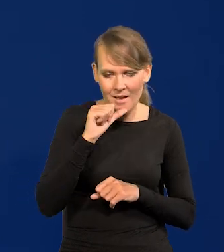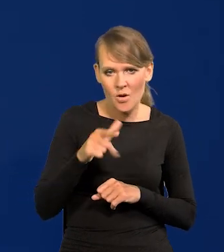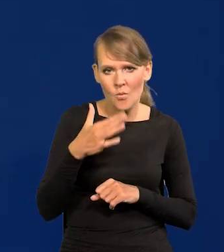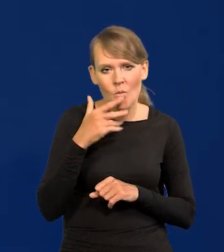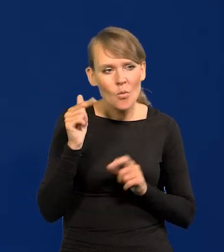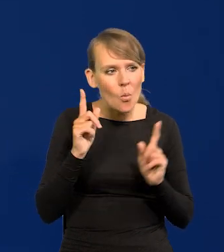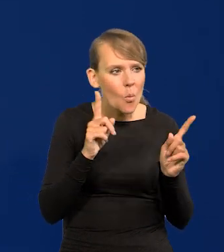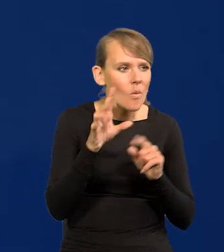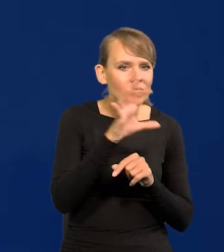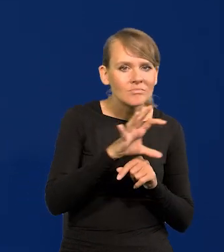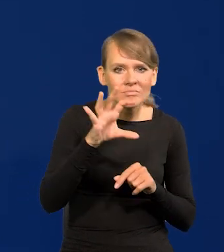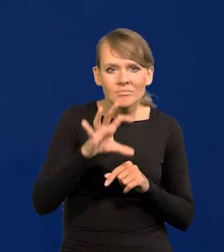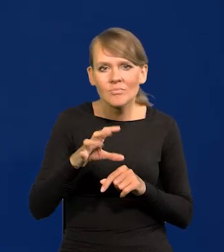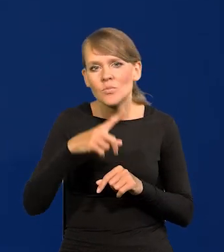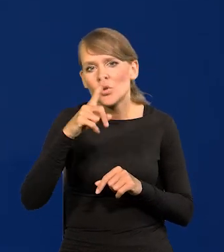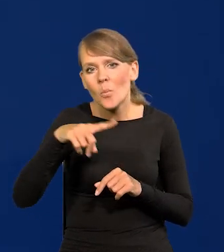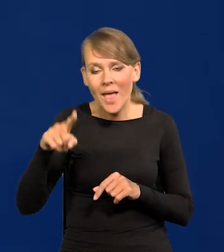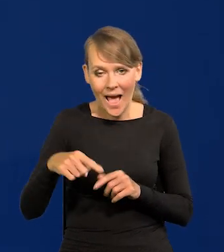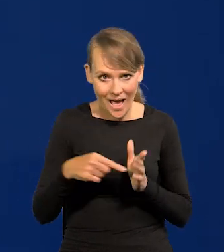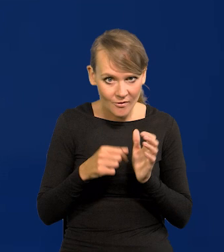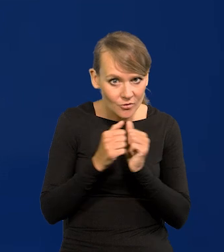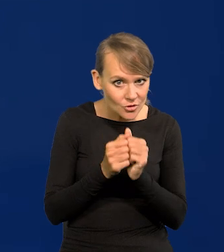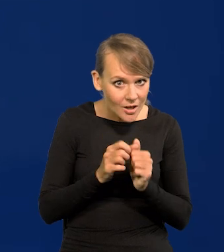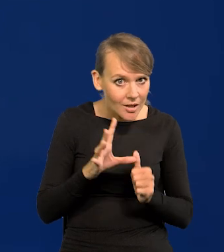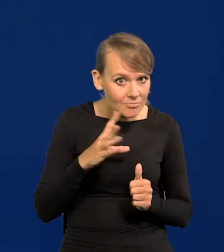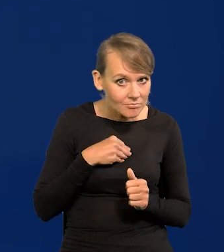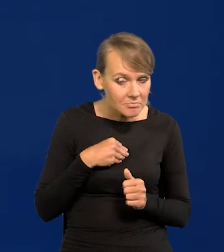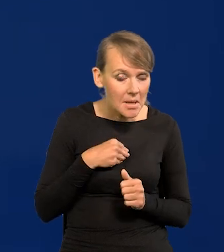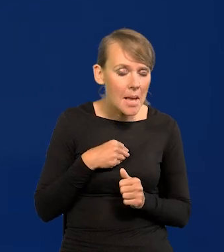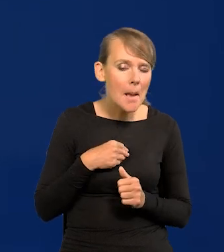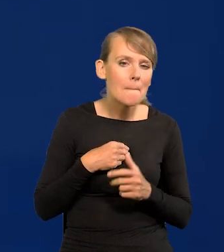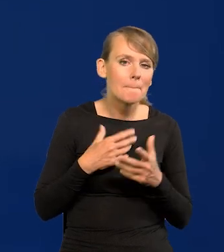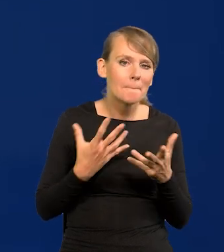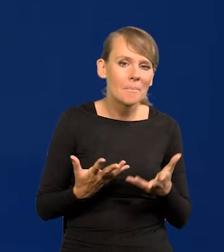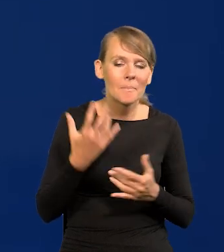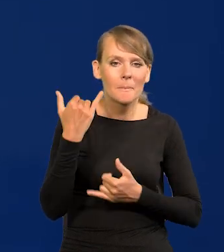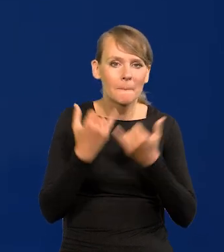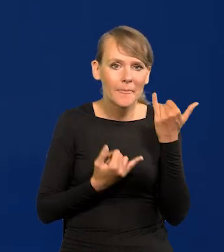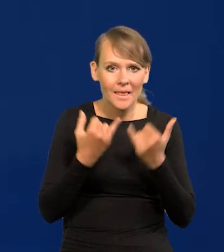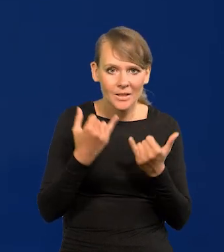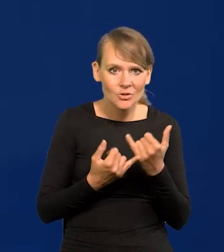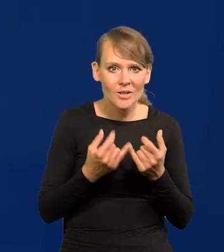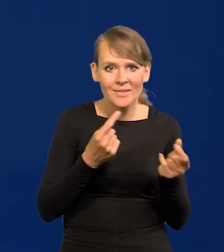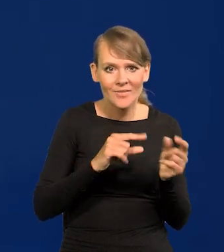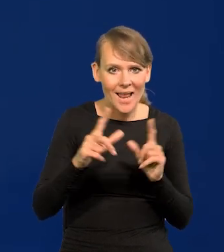Z miesiąca na miesiąc. Czy we wrześniu jest możliwa? Jeśli będzie inflacja jednocyfrowa,